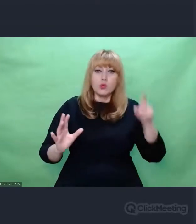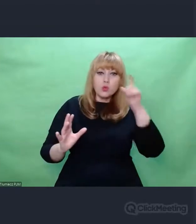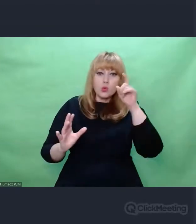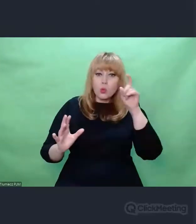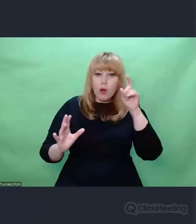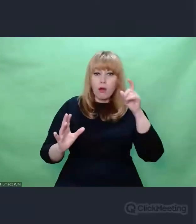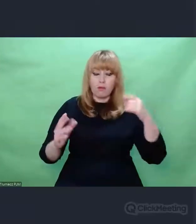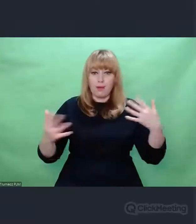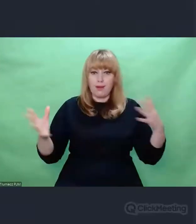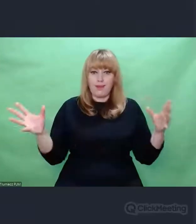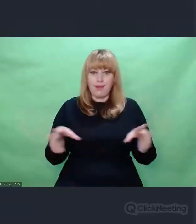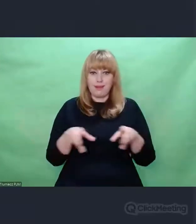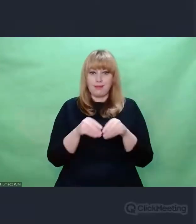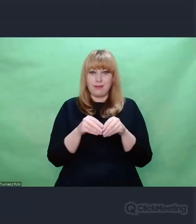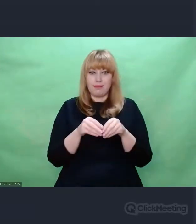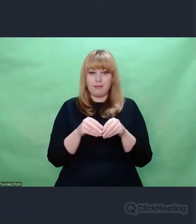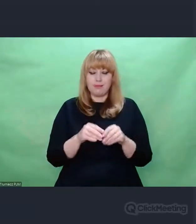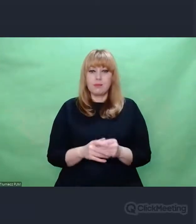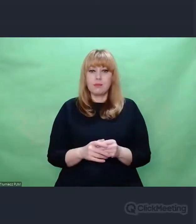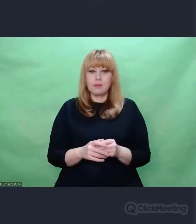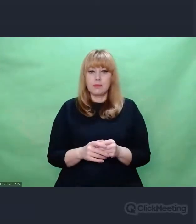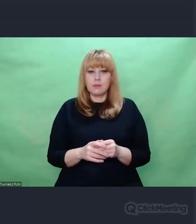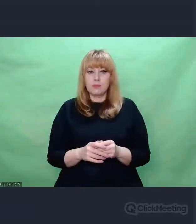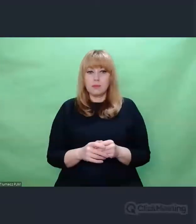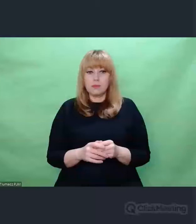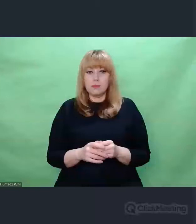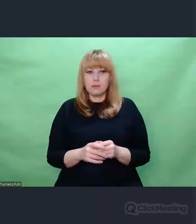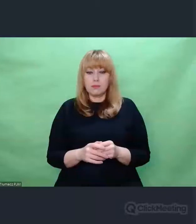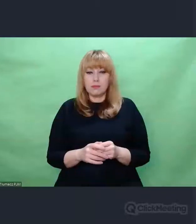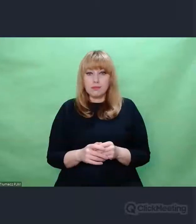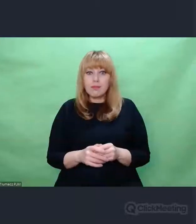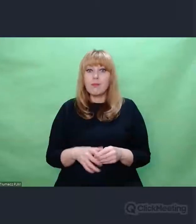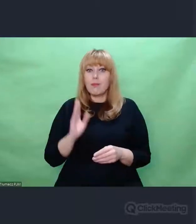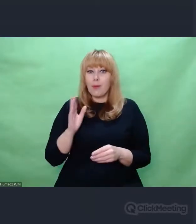Po prostu zaczynamy doceniać rzeczy,